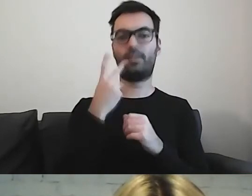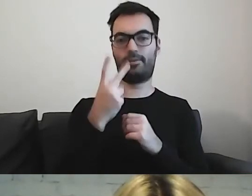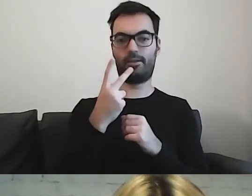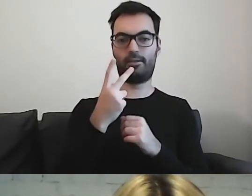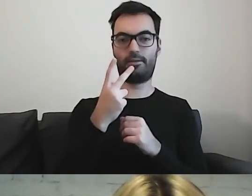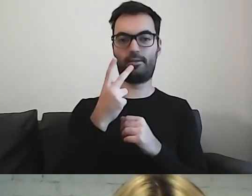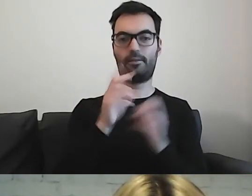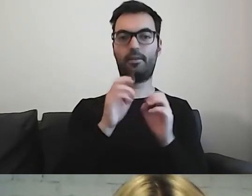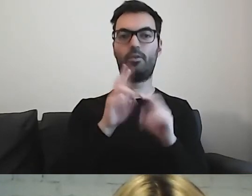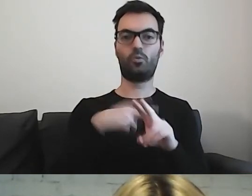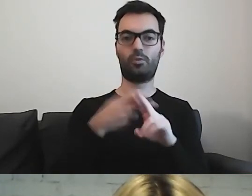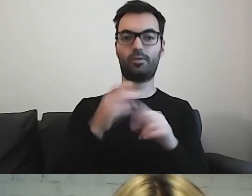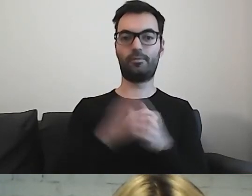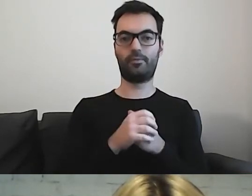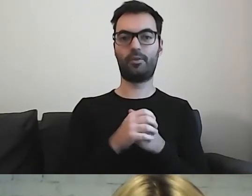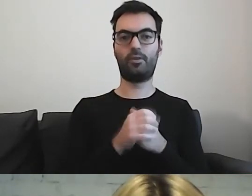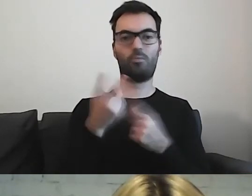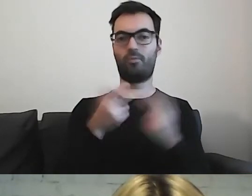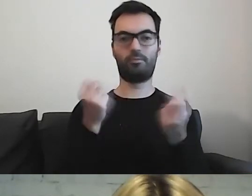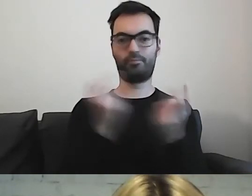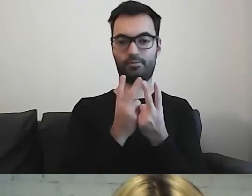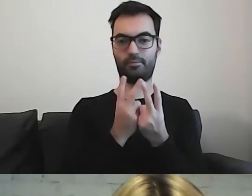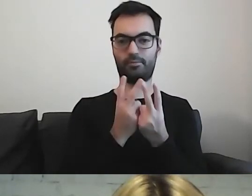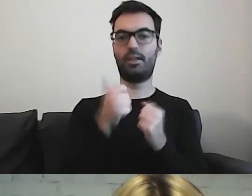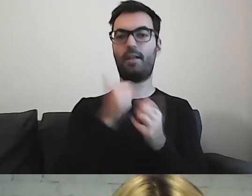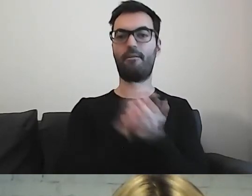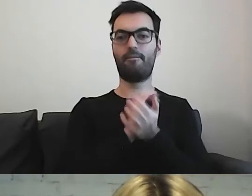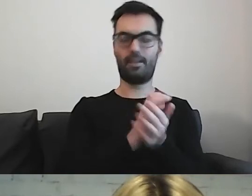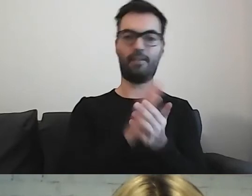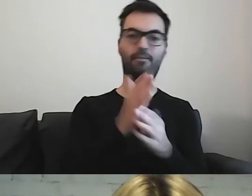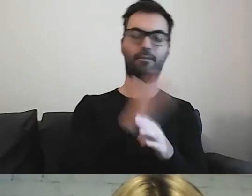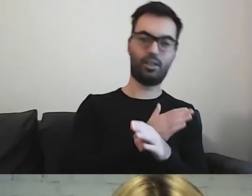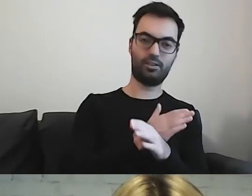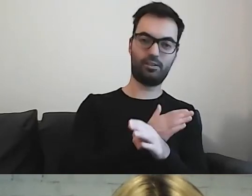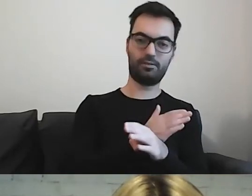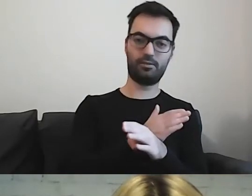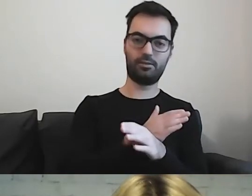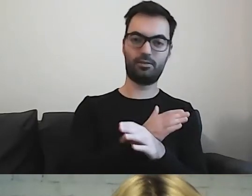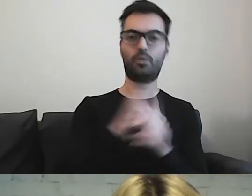One są takie same, tylko jedno zostało wydane trochę wcześniej, drugie później.